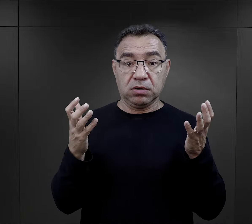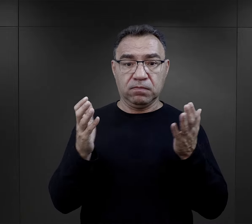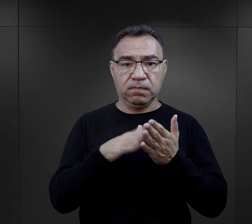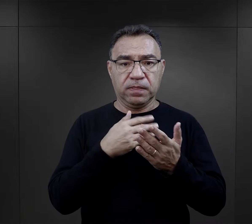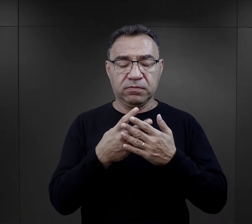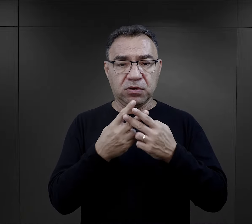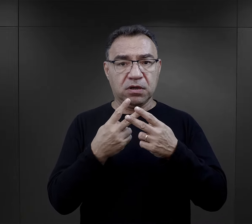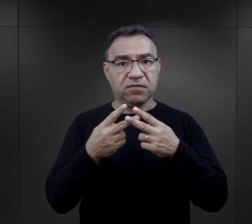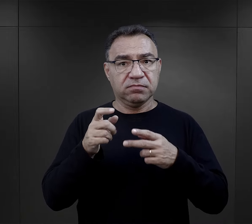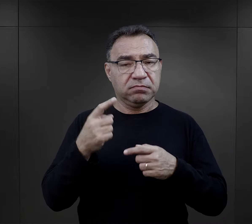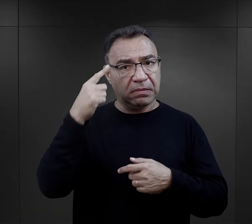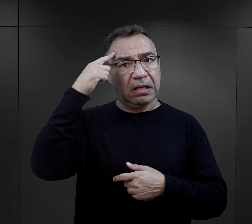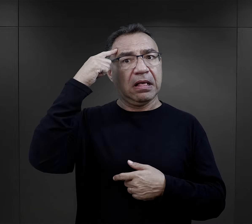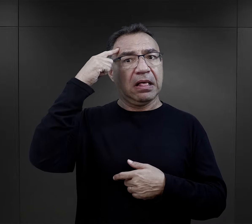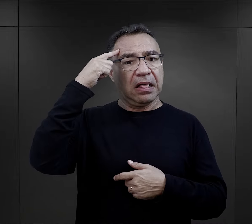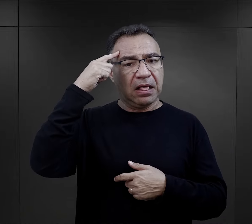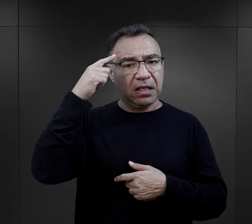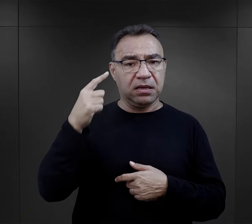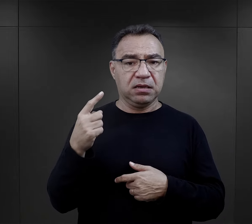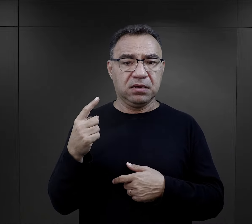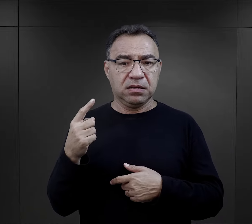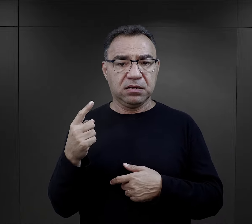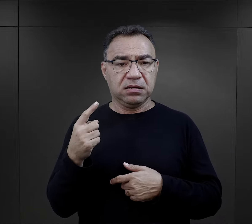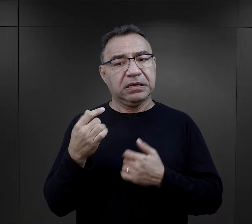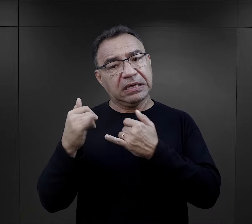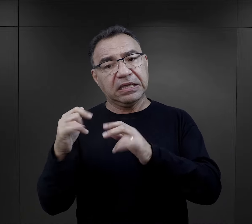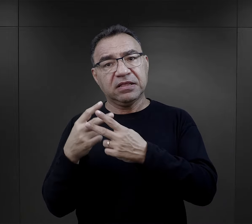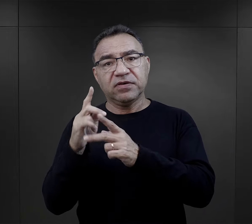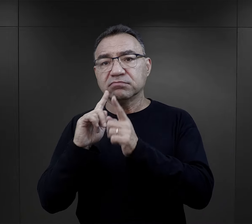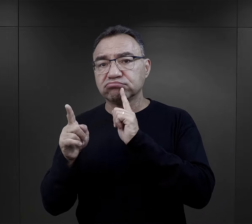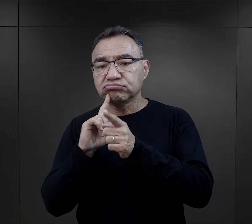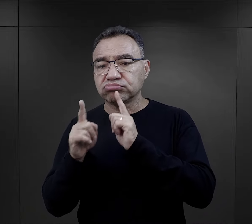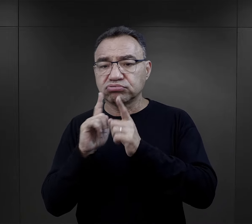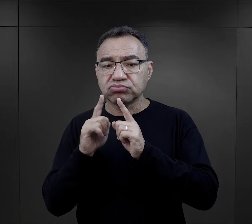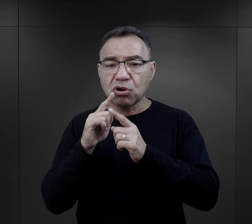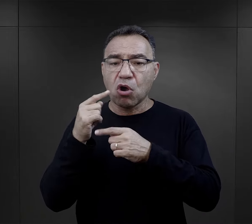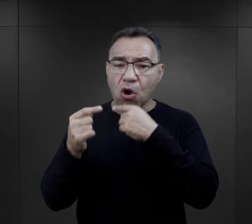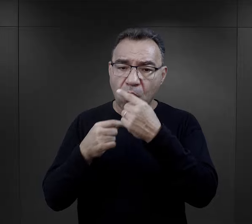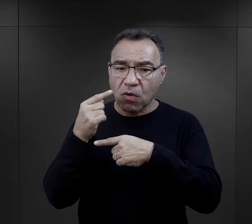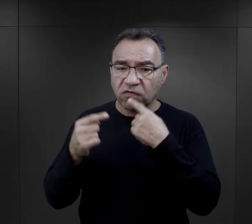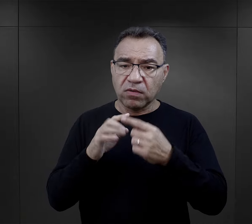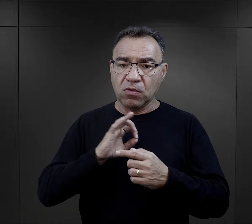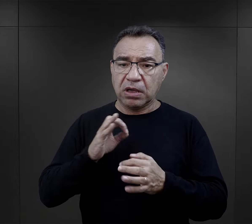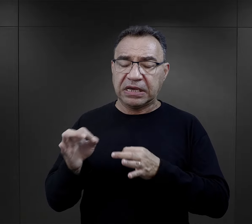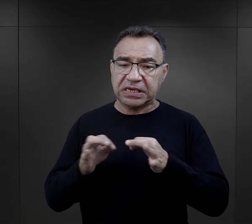Jeden z więźniów wspomina, że więzień, z którym rozmawiał akurat i opowiadał swoją historię,